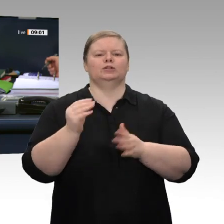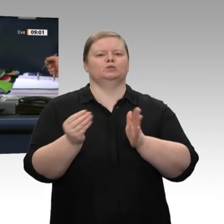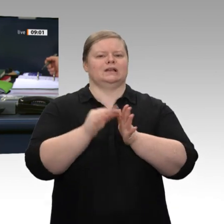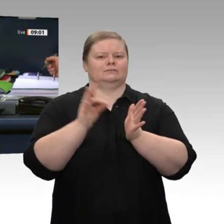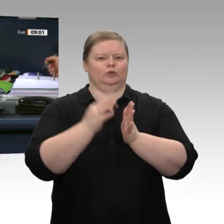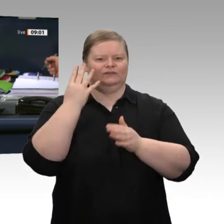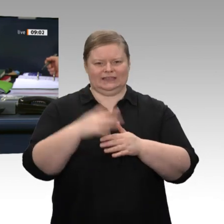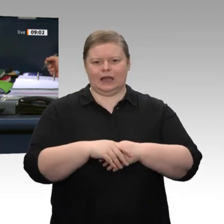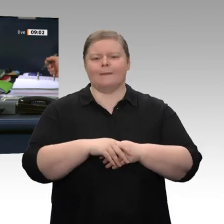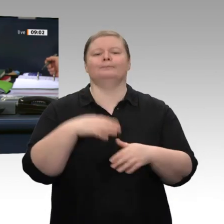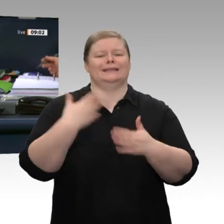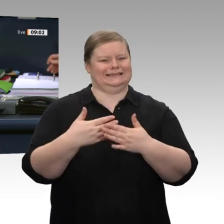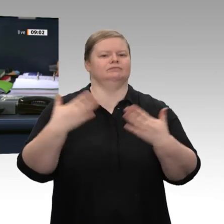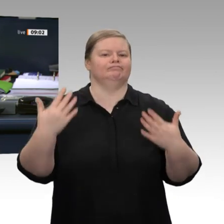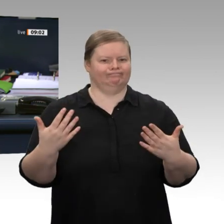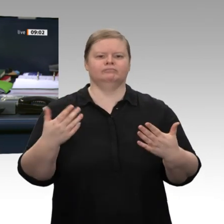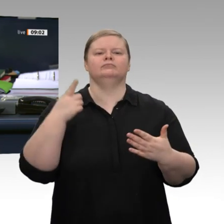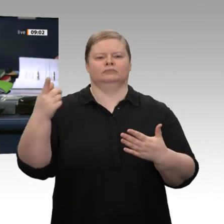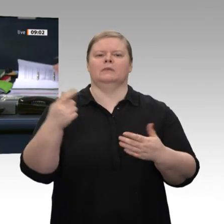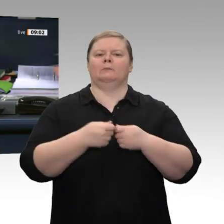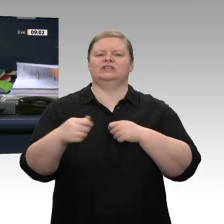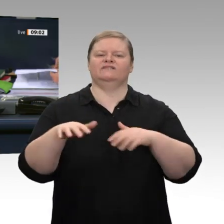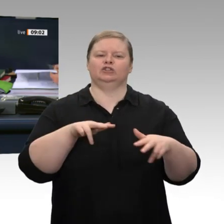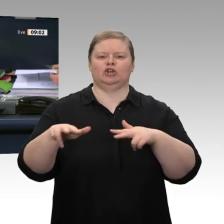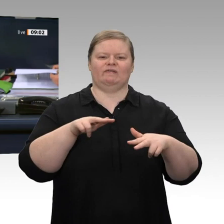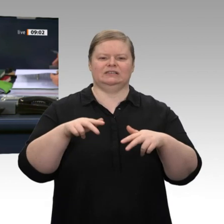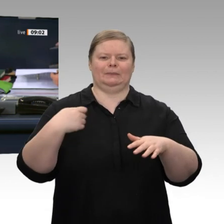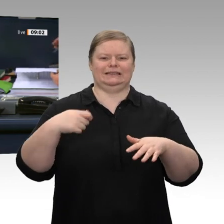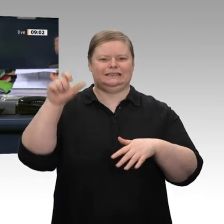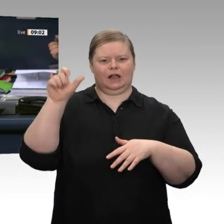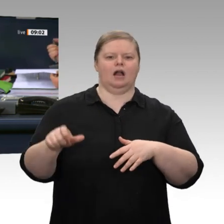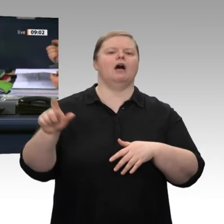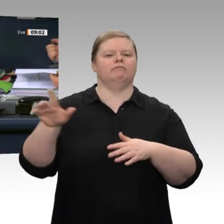zum Jahreswirtschaftsbericht 2020, sowie die Beratung des